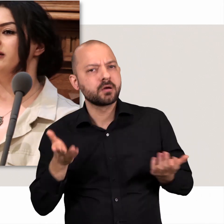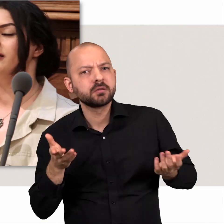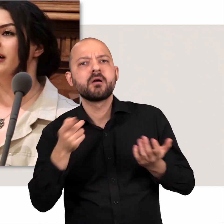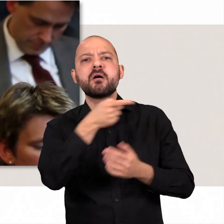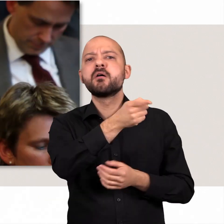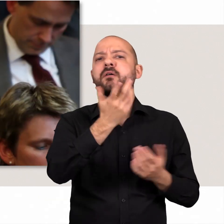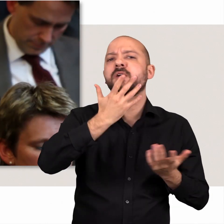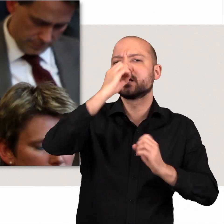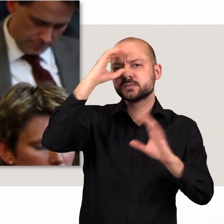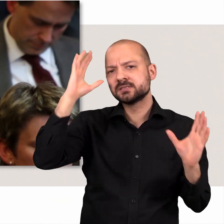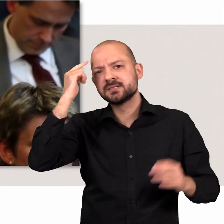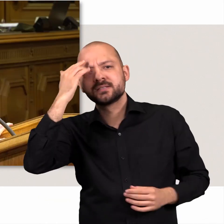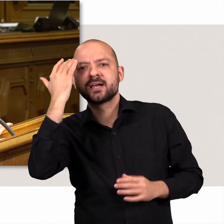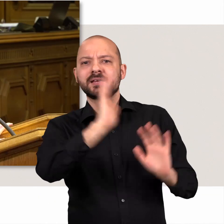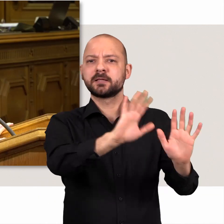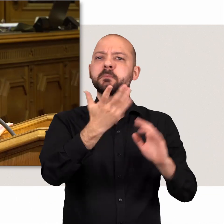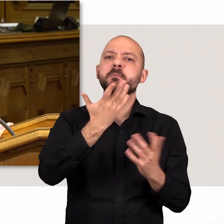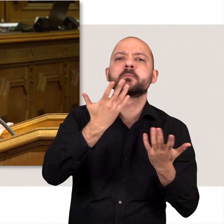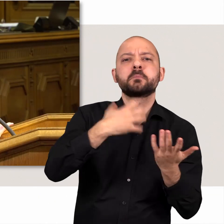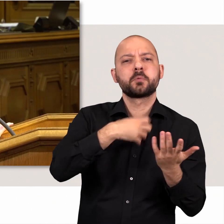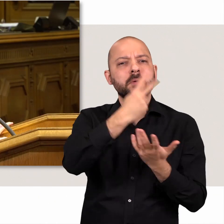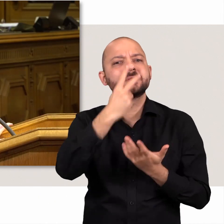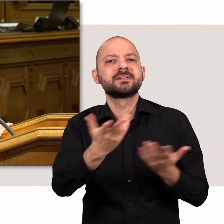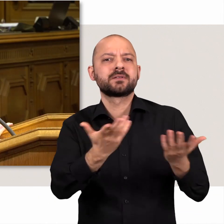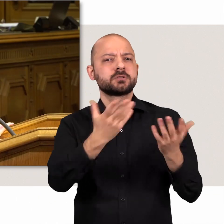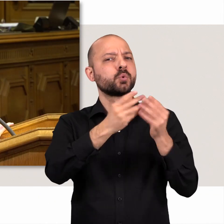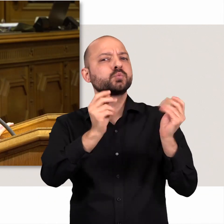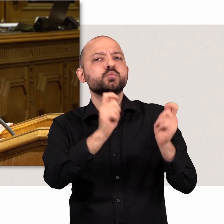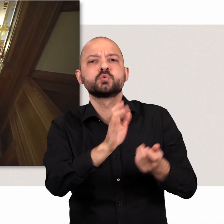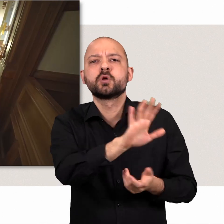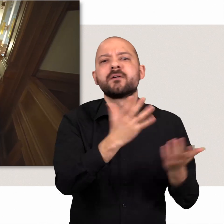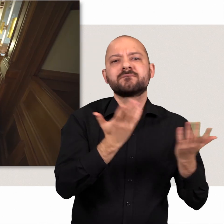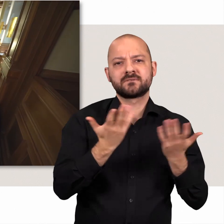wie die Abgeordneten denken, wo sie Probleme sehen und welche Lösungswege sie anbieten.